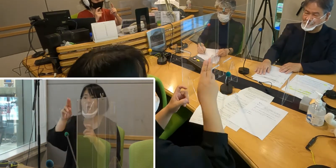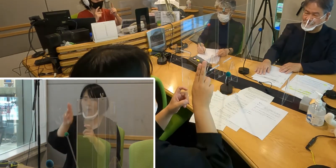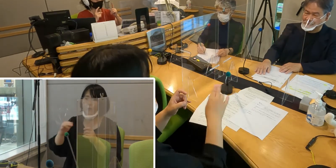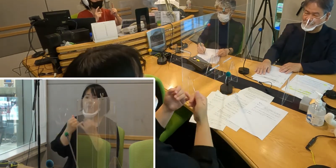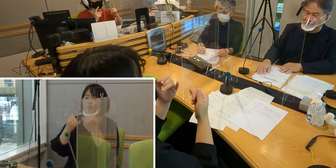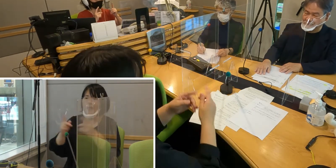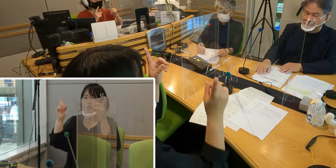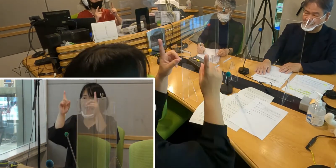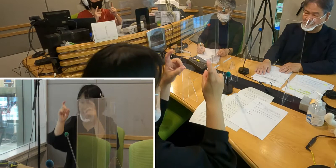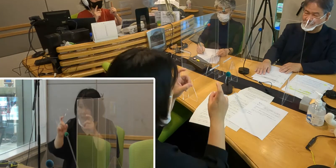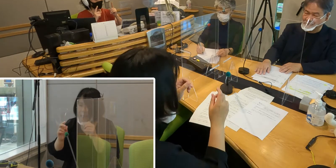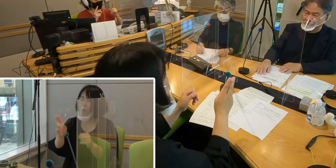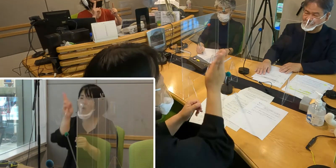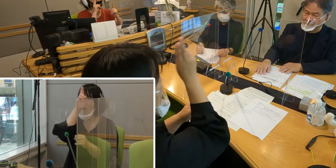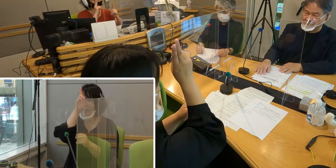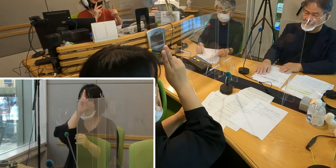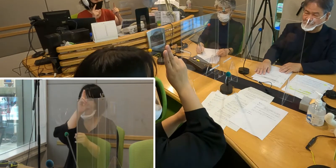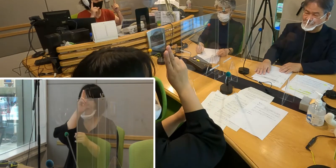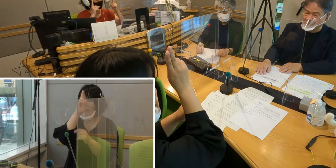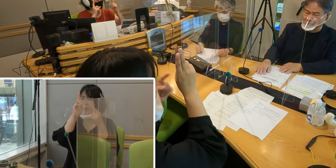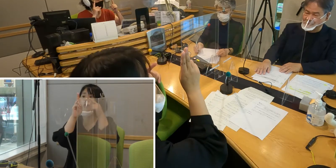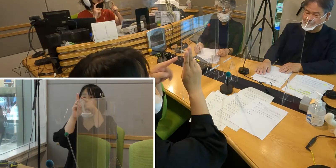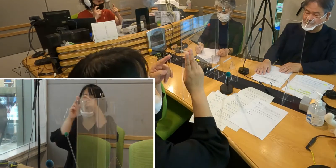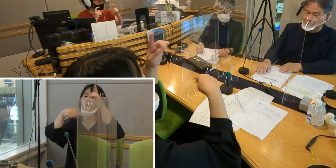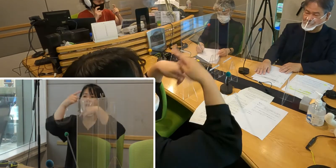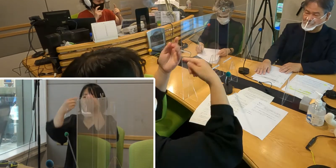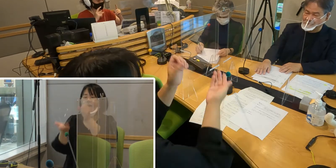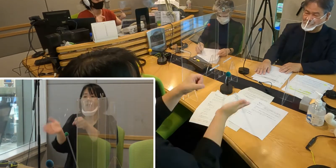そしてお昼だったら 「お昼」の手話をつけて「こんにちは」、